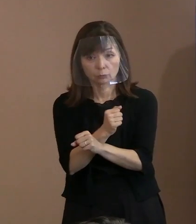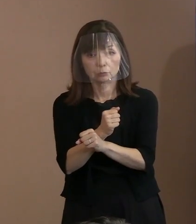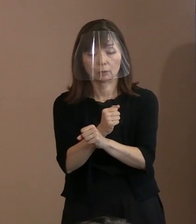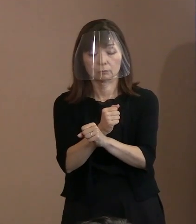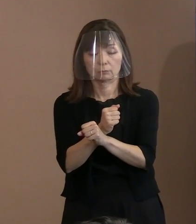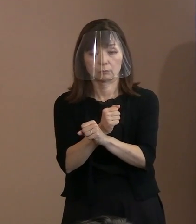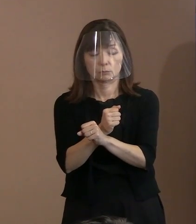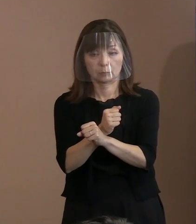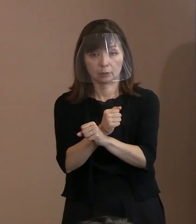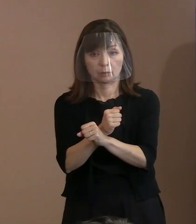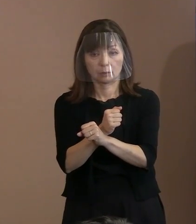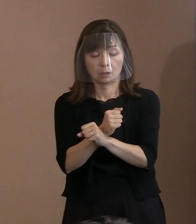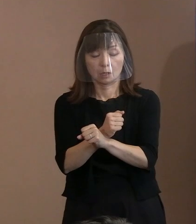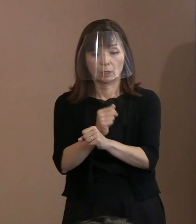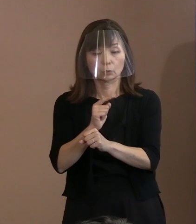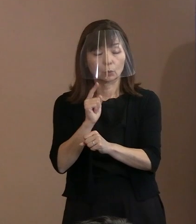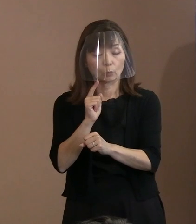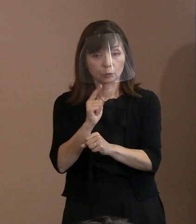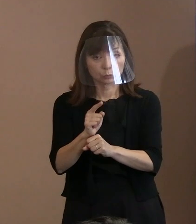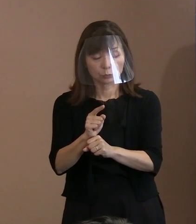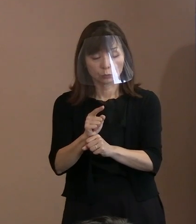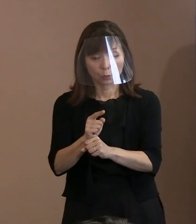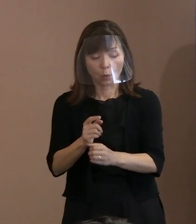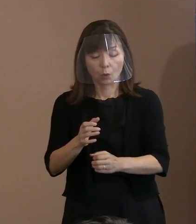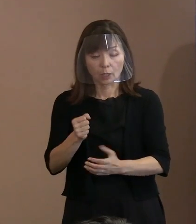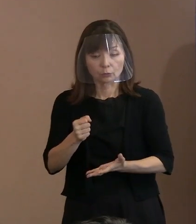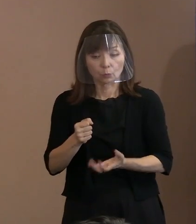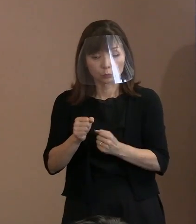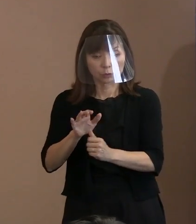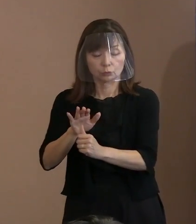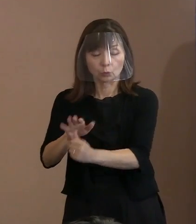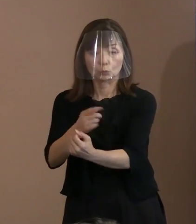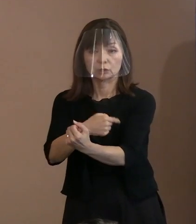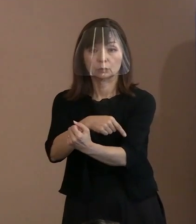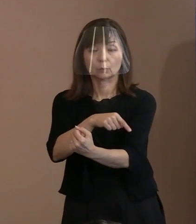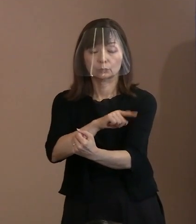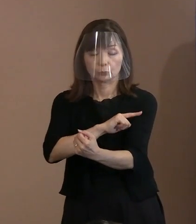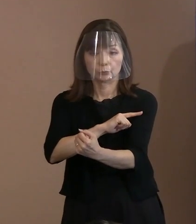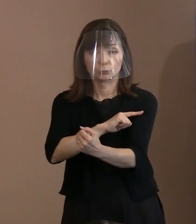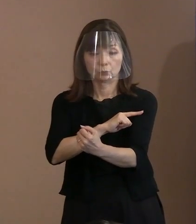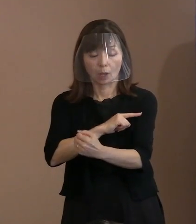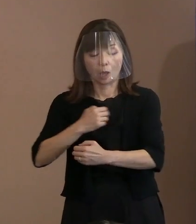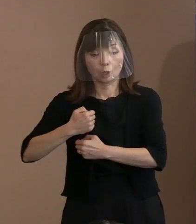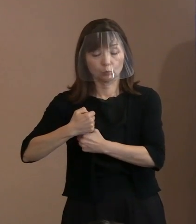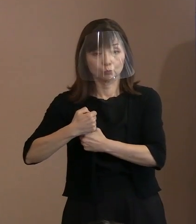この抑止力というのは本当の抑止じゃなくて 武器に変わってしまって､